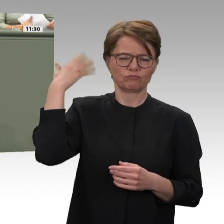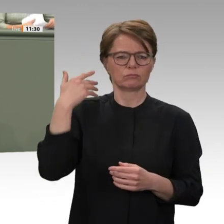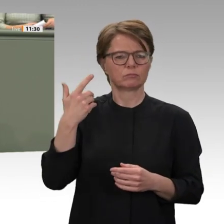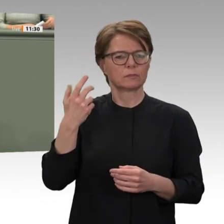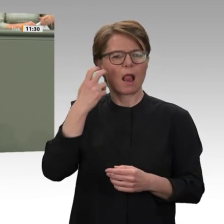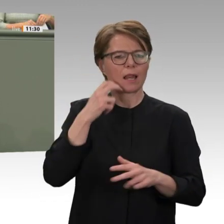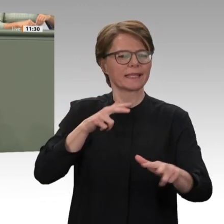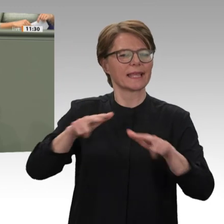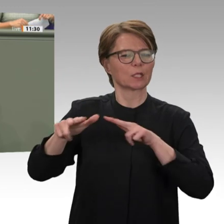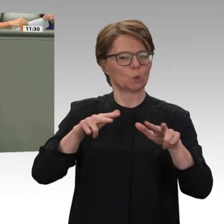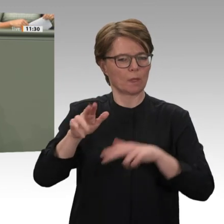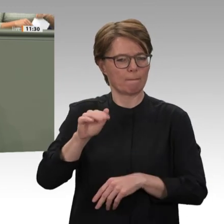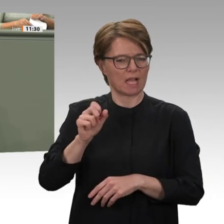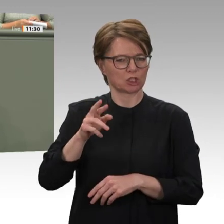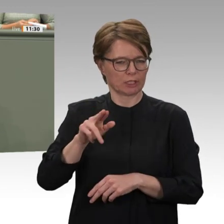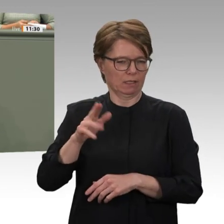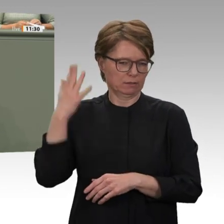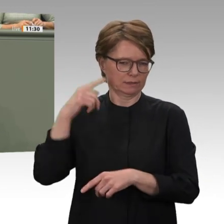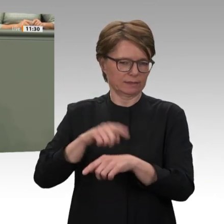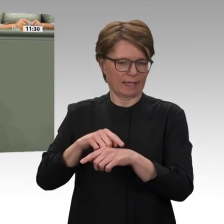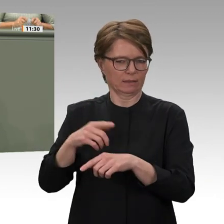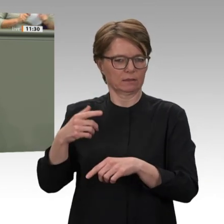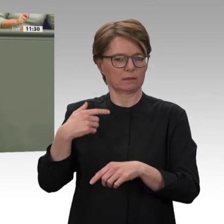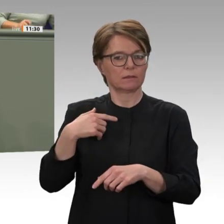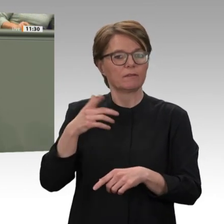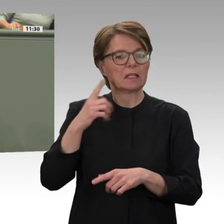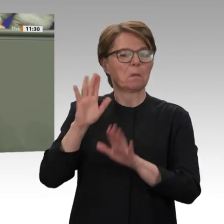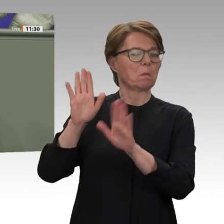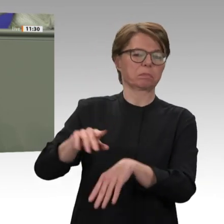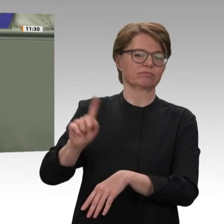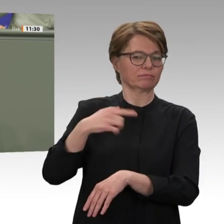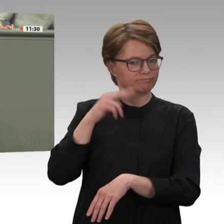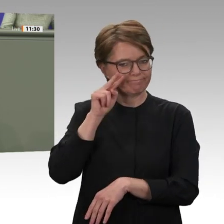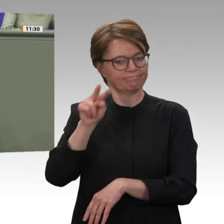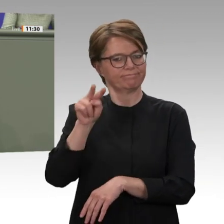wir belastbare Gesprächskanäle auch zu den Kräften, die jetzt im